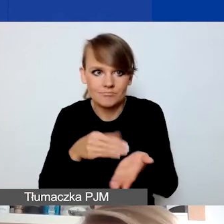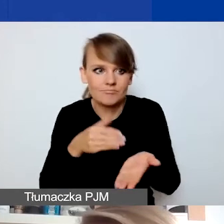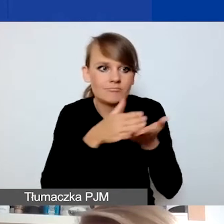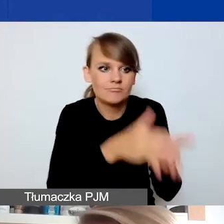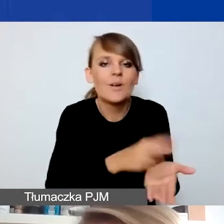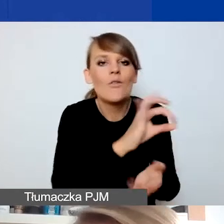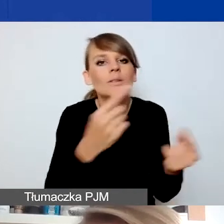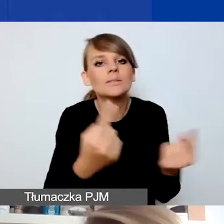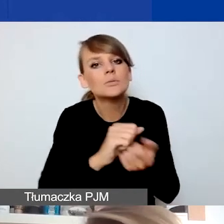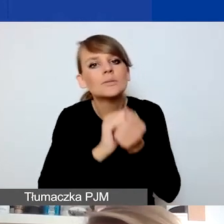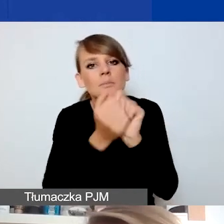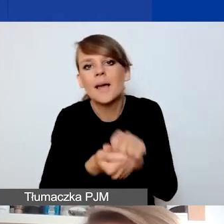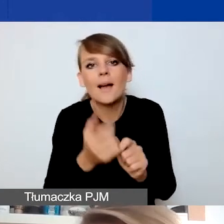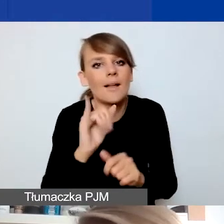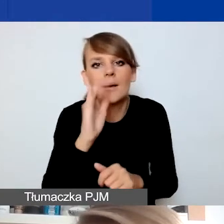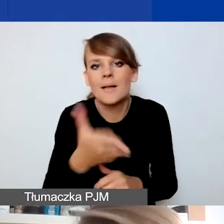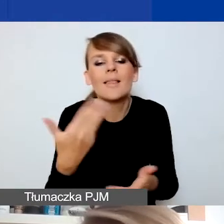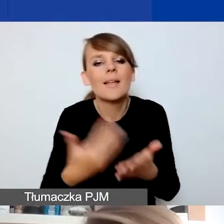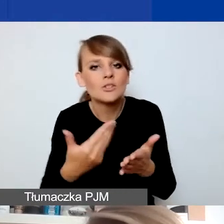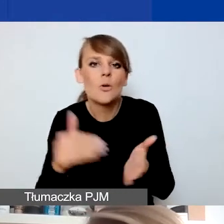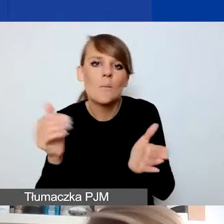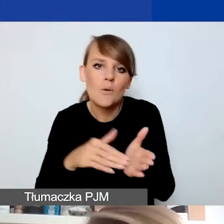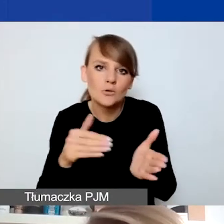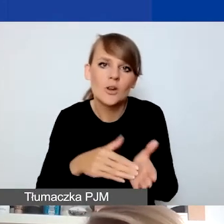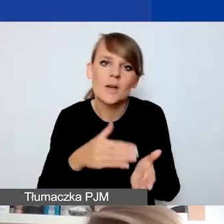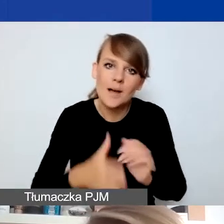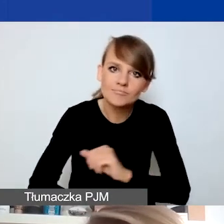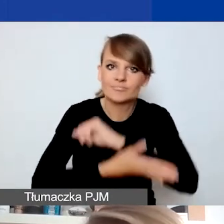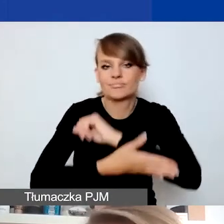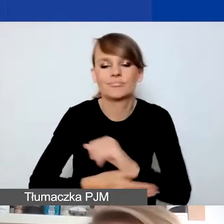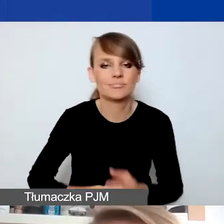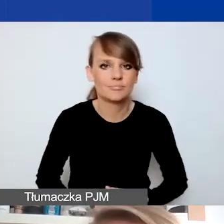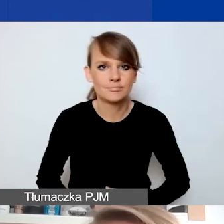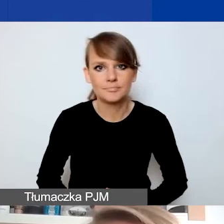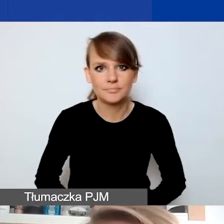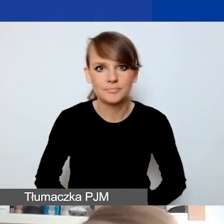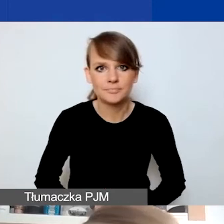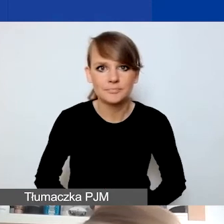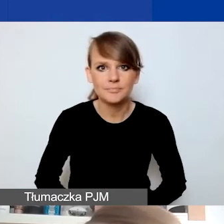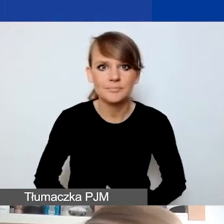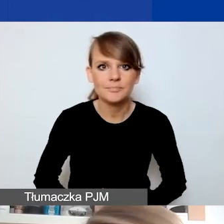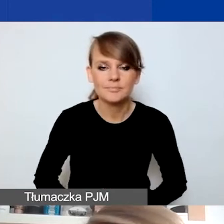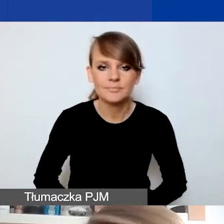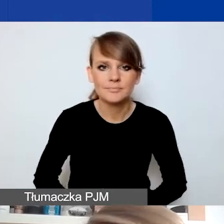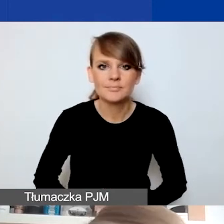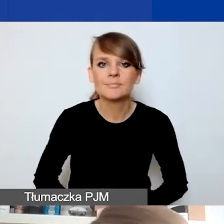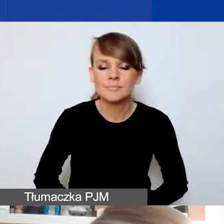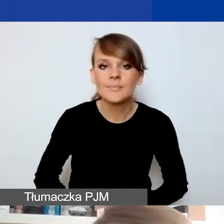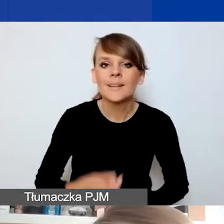i dlaczego należałoby ich wesprzeć w zmierzeniu się z tą sytuacją. I tak jak mówiłam, w pierwszej kolejności